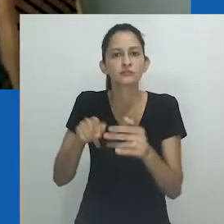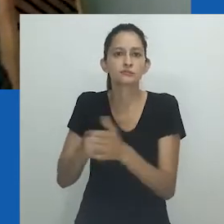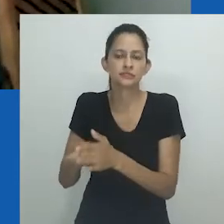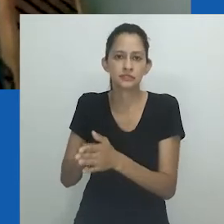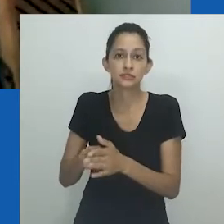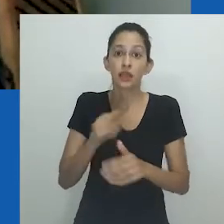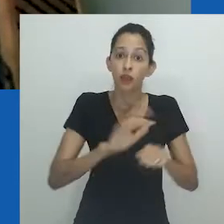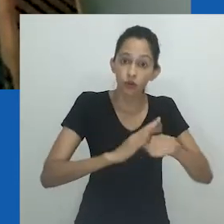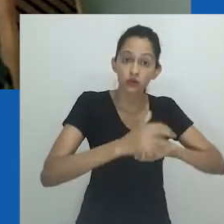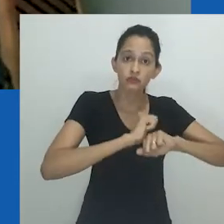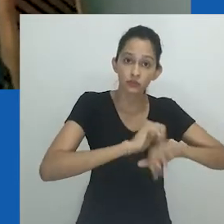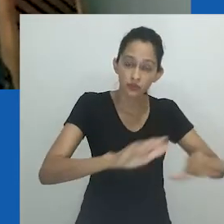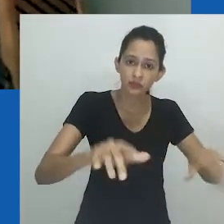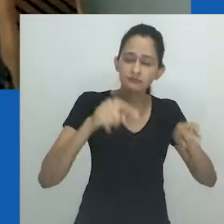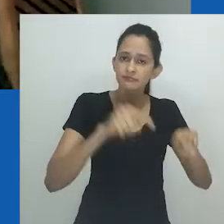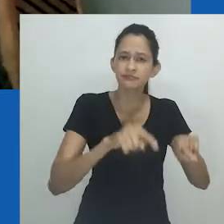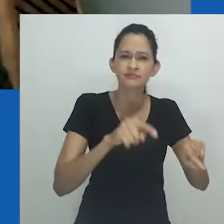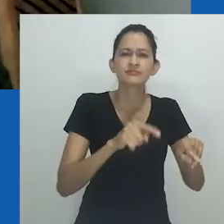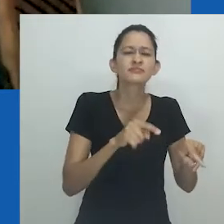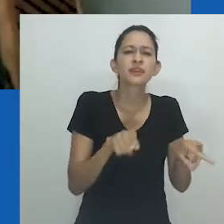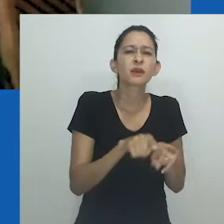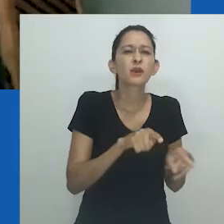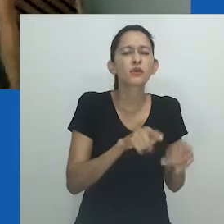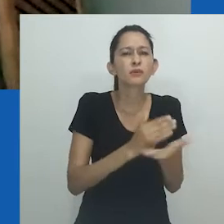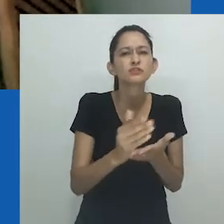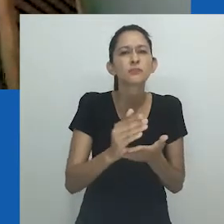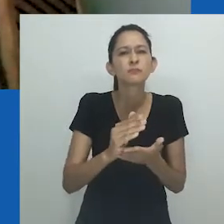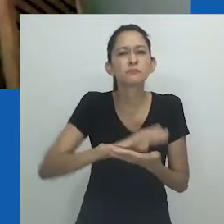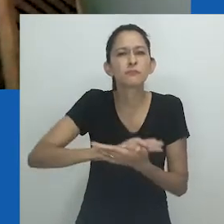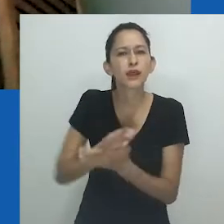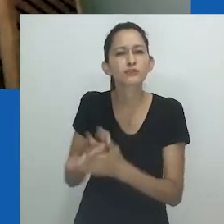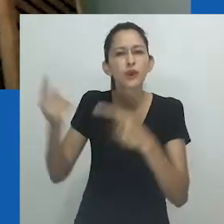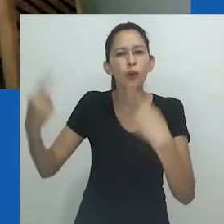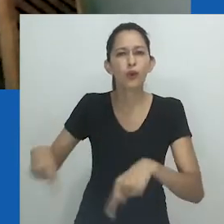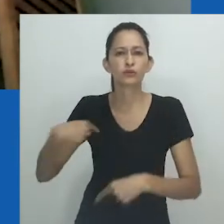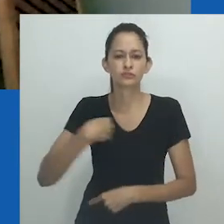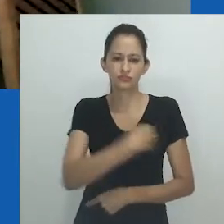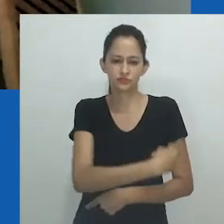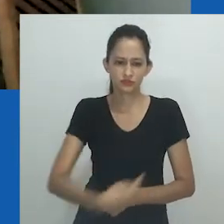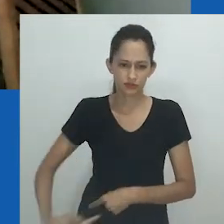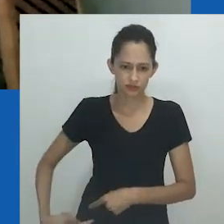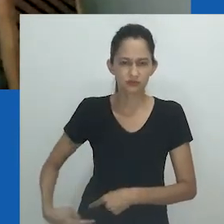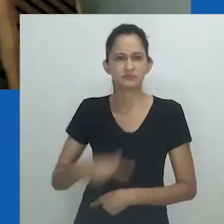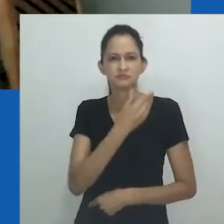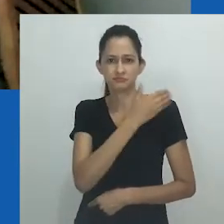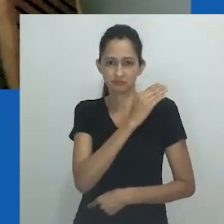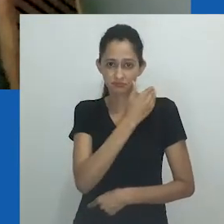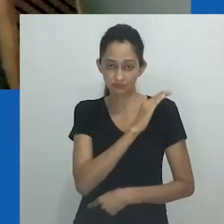A pandemia da Covid-19 nasceu operando um estigma racializador contra os chineses, provocando violência,